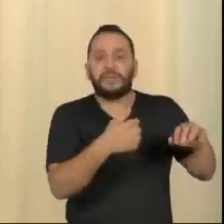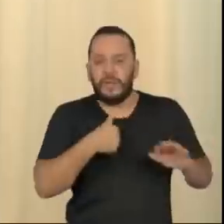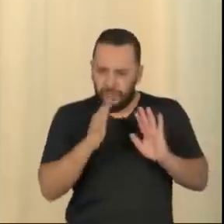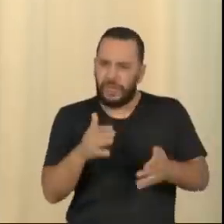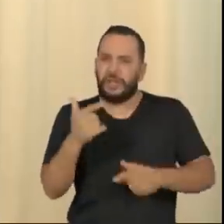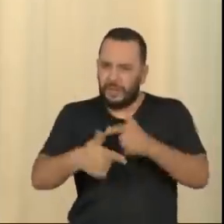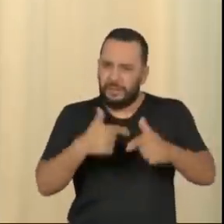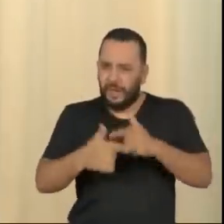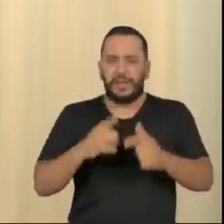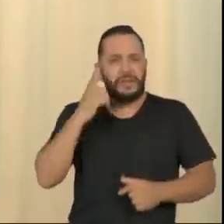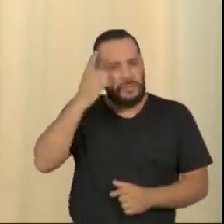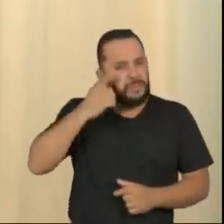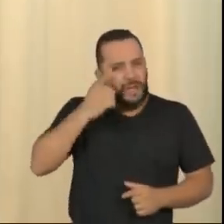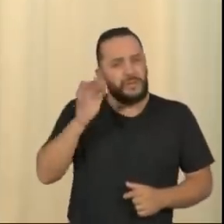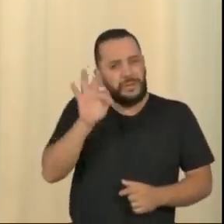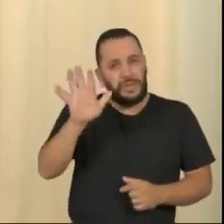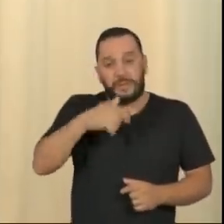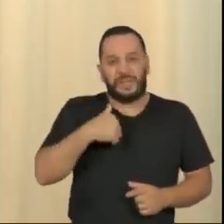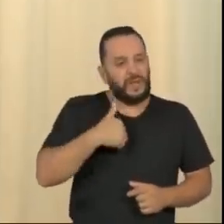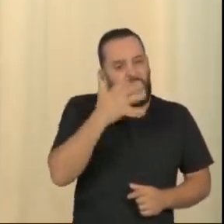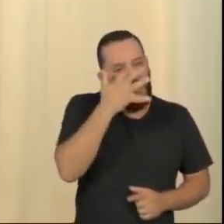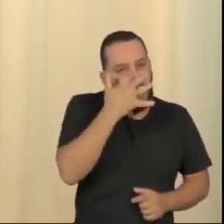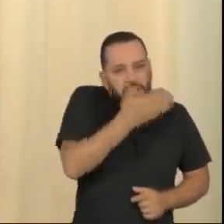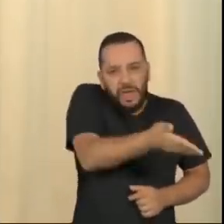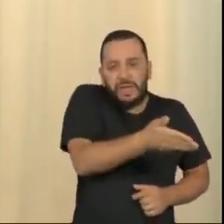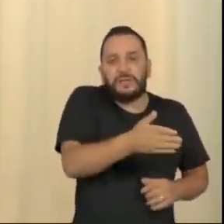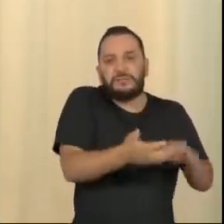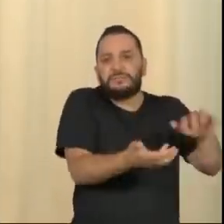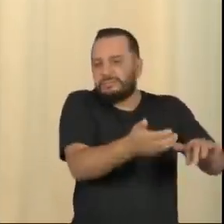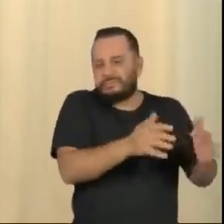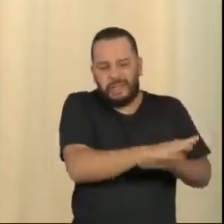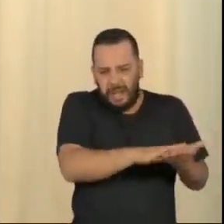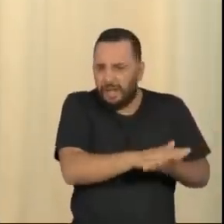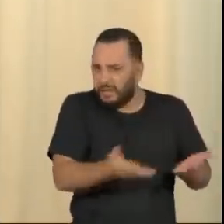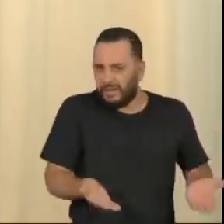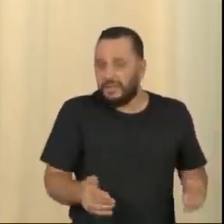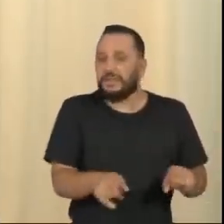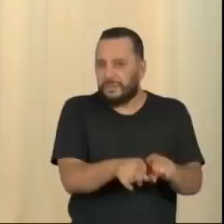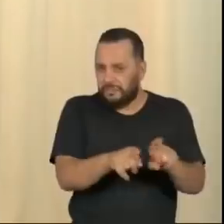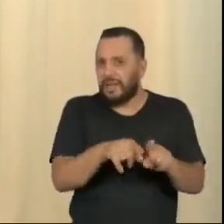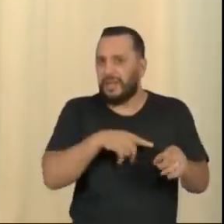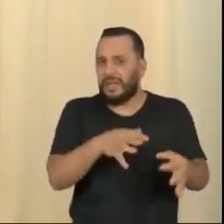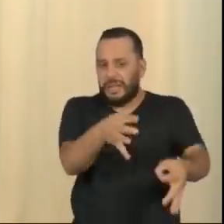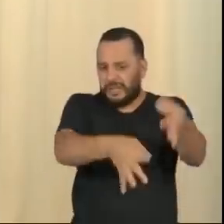votado do país, nem acho que o Judiciário brasileiro ande merecendo muitas palmas entusiásticas.